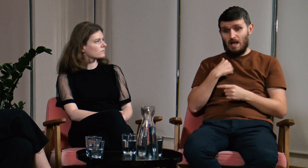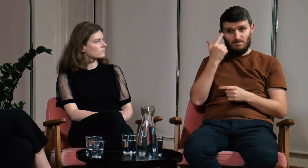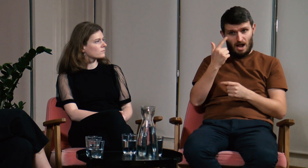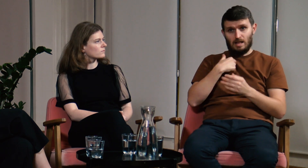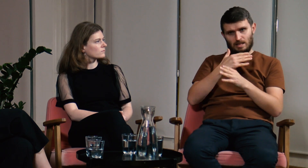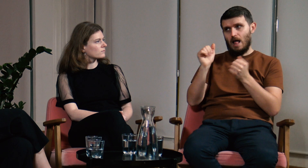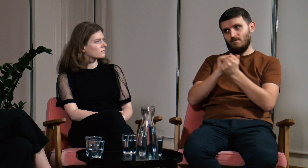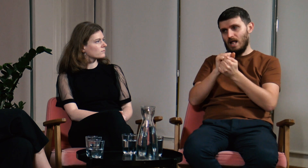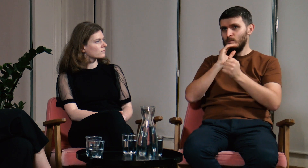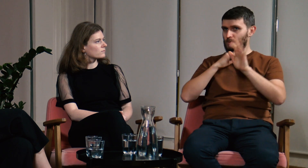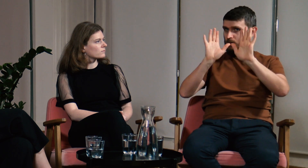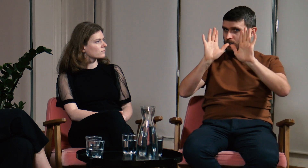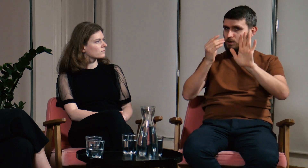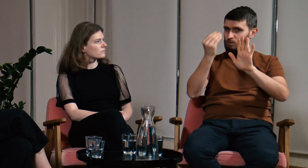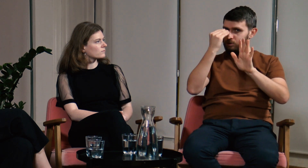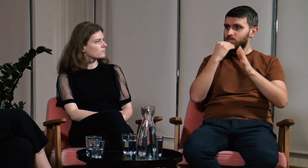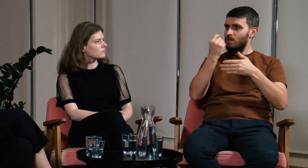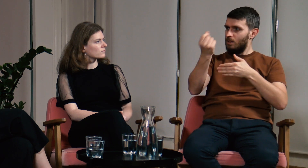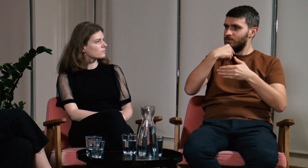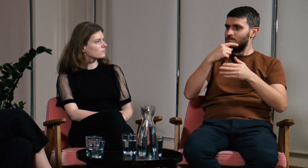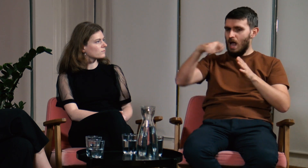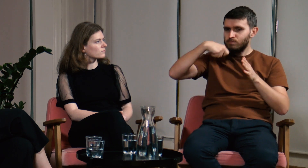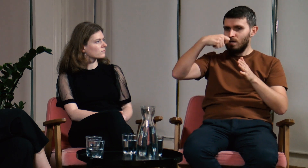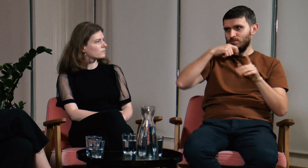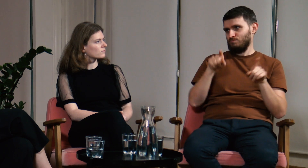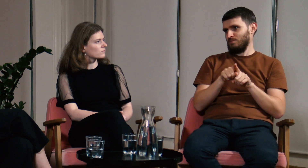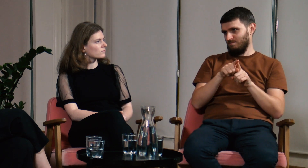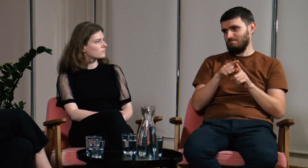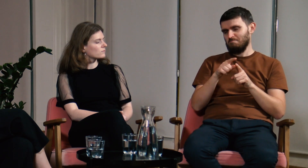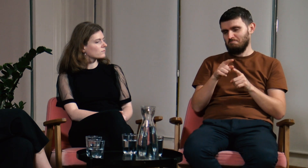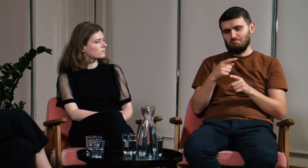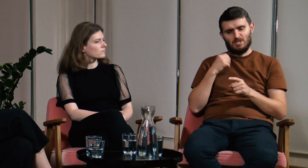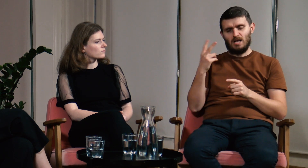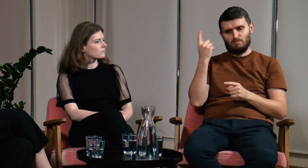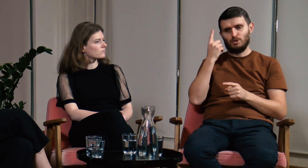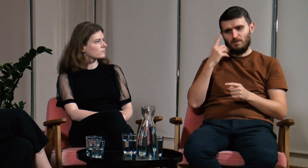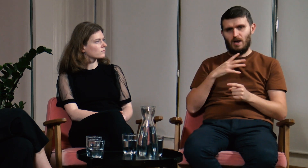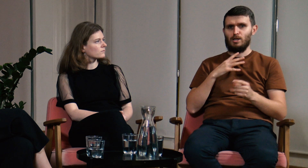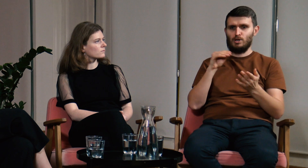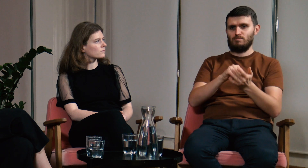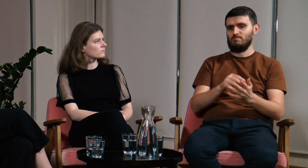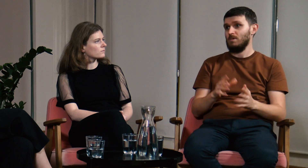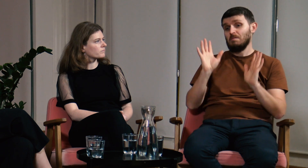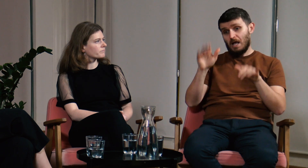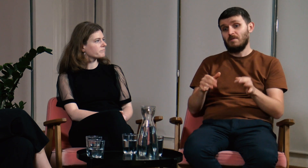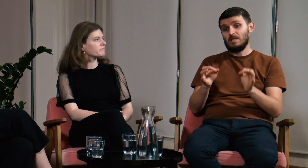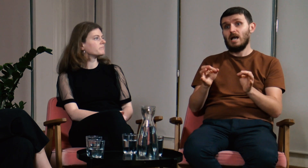Ja osobiście dalej staram się dawkować sobie tę wiedzę. Myślę, że warto dodać do podstawy programowej przedmiot: polski język migowy.